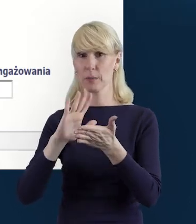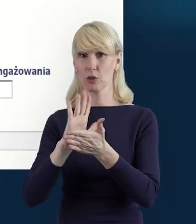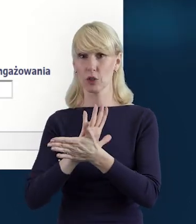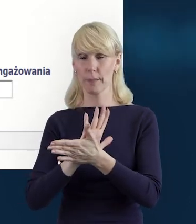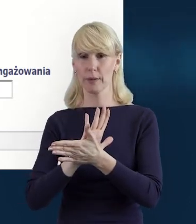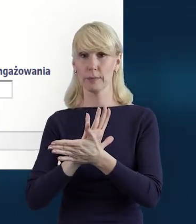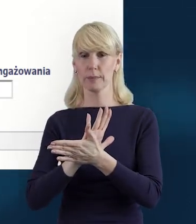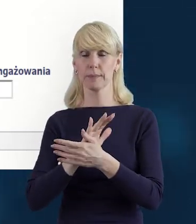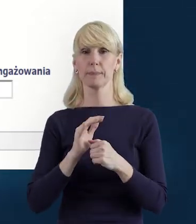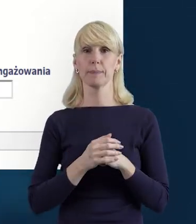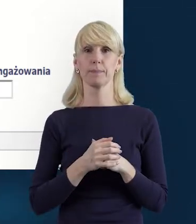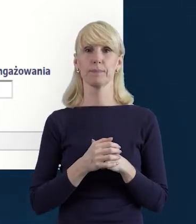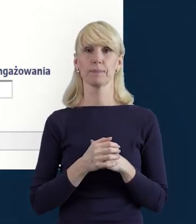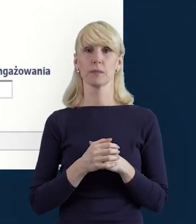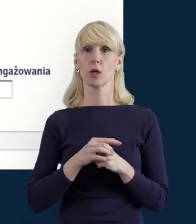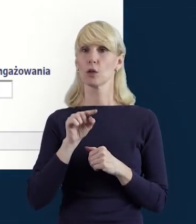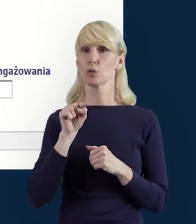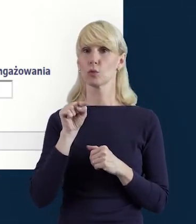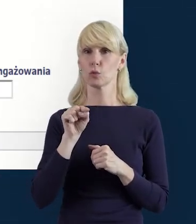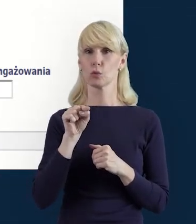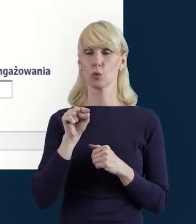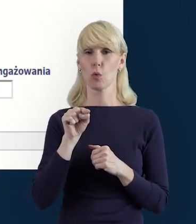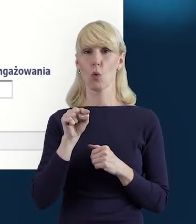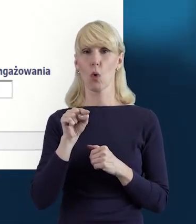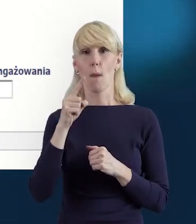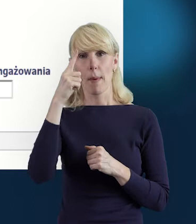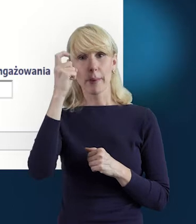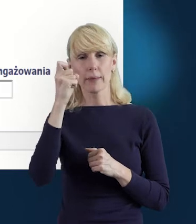W tym miejscu przypomnę również o konieczności zapisu danych.